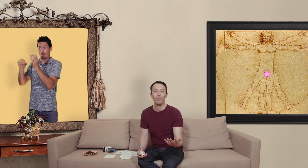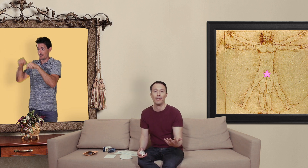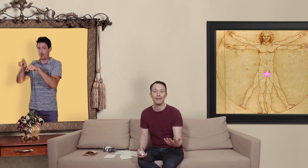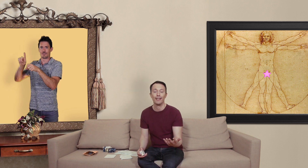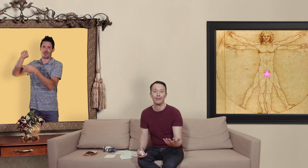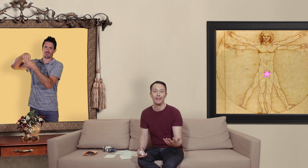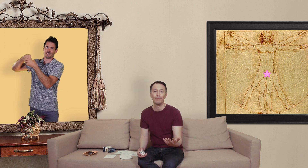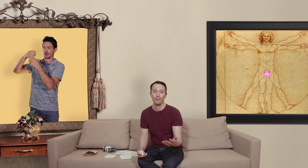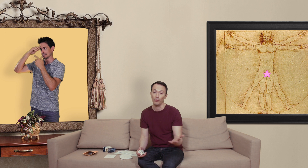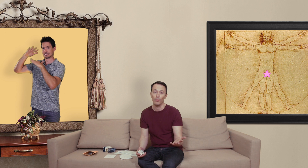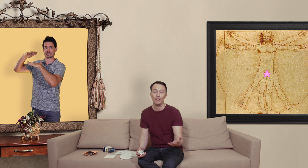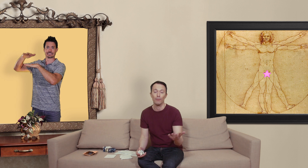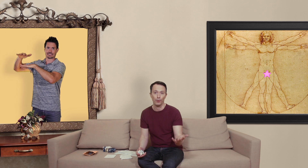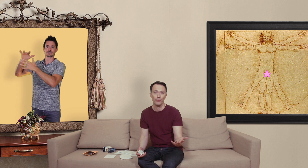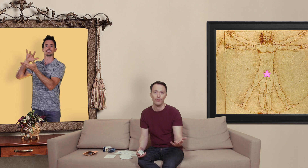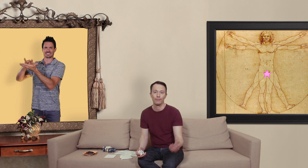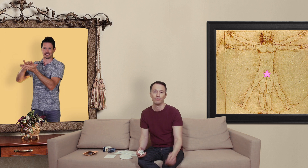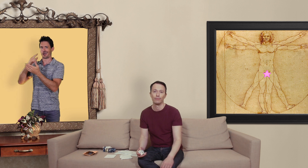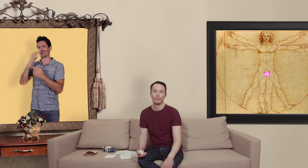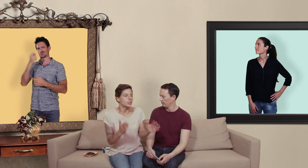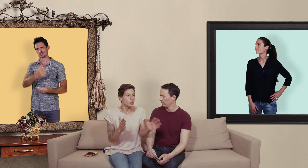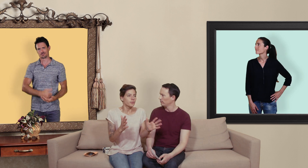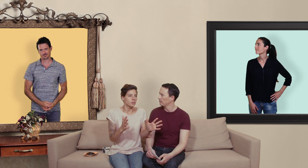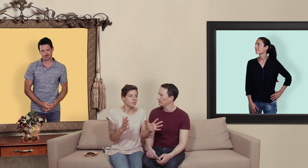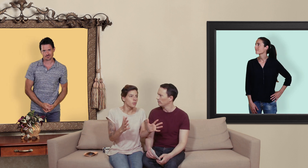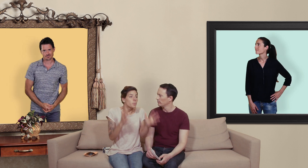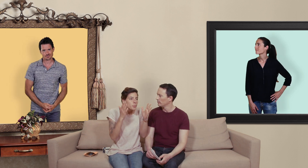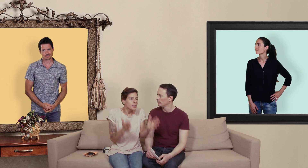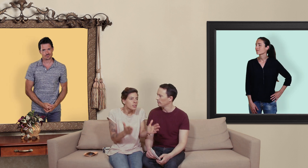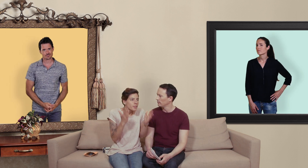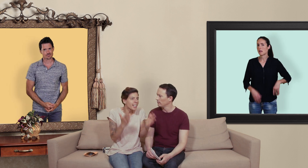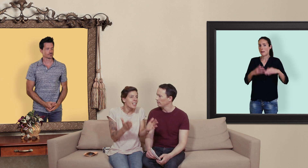pirater une carte de crédit donc là aussi prudence... dans le fond on peut l'obtenir ce viagra